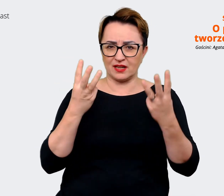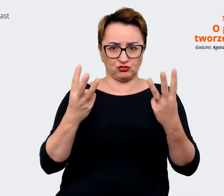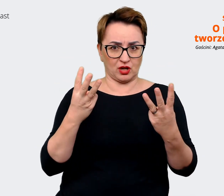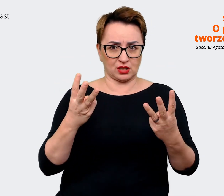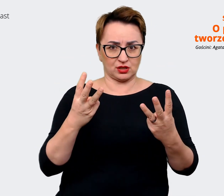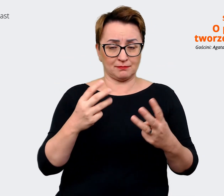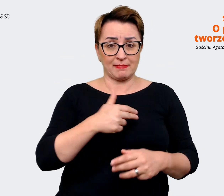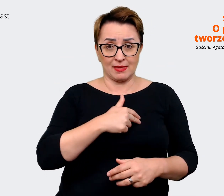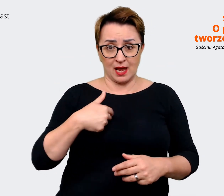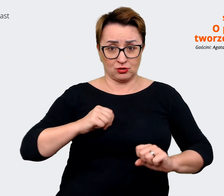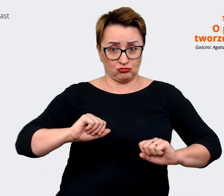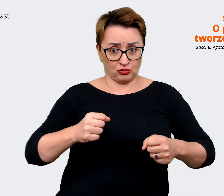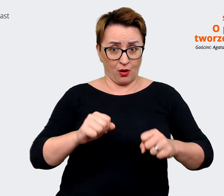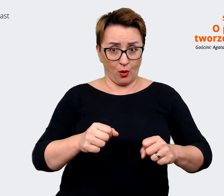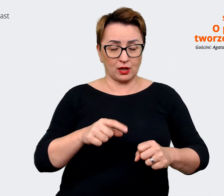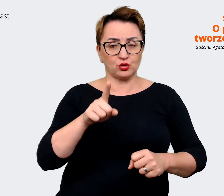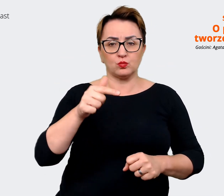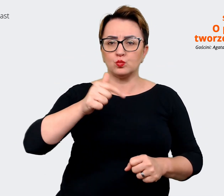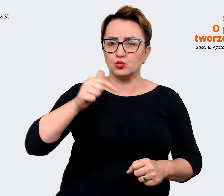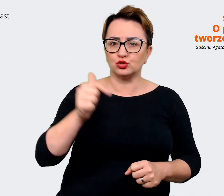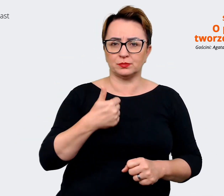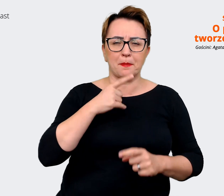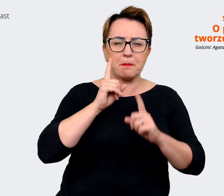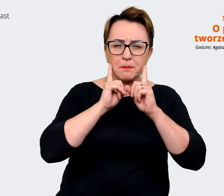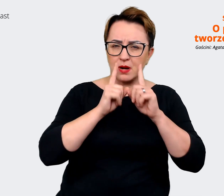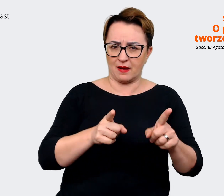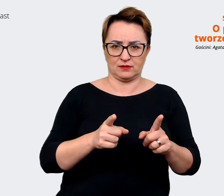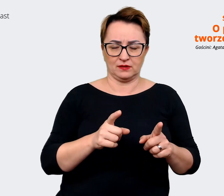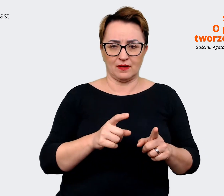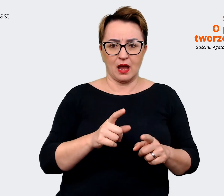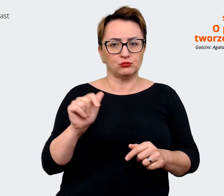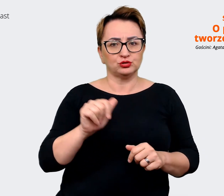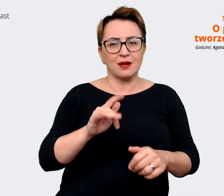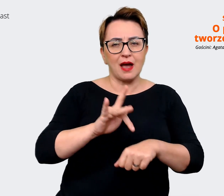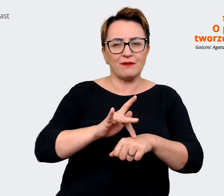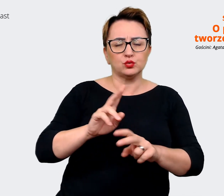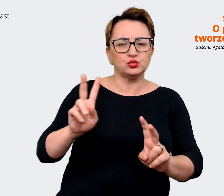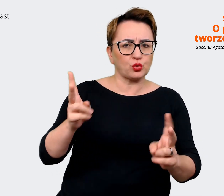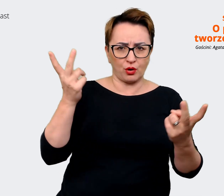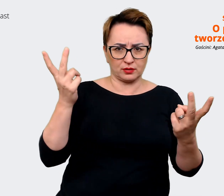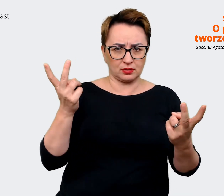działaniach, to to, że one muszą być autentyczne i wynikać rzeczywiście z kultury firmy,